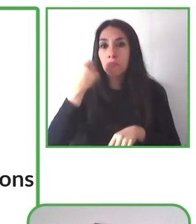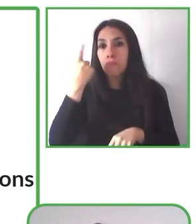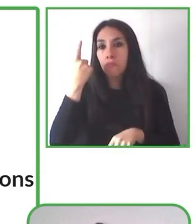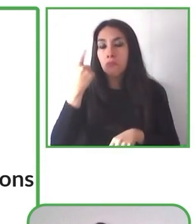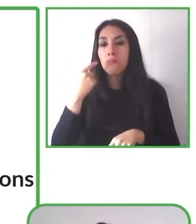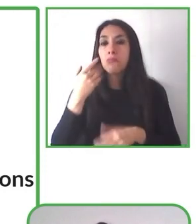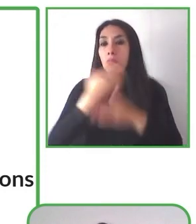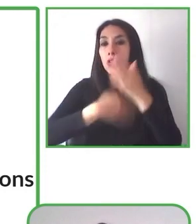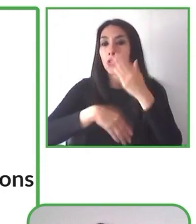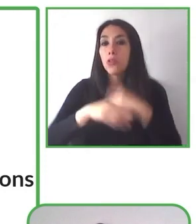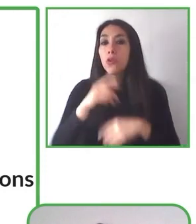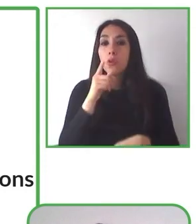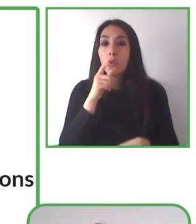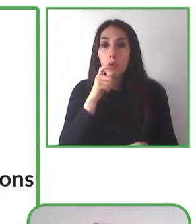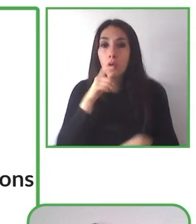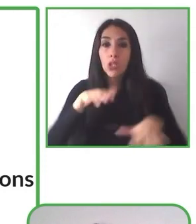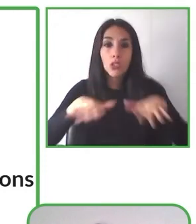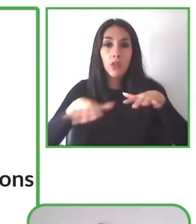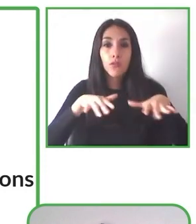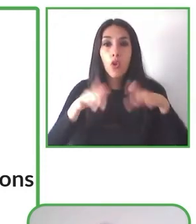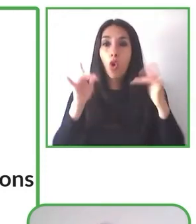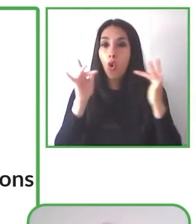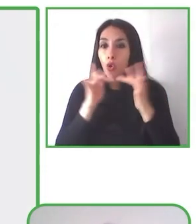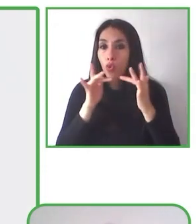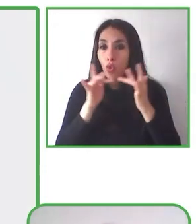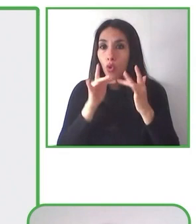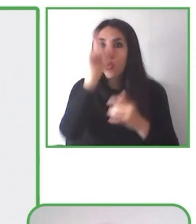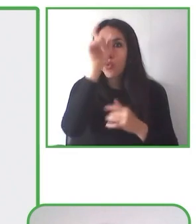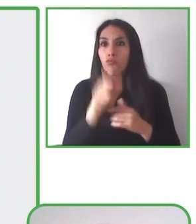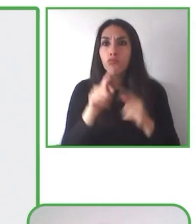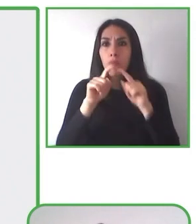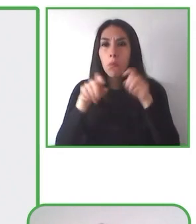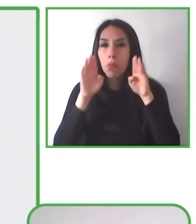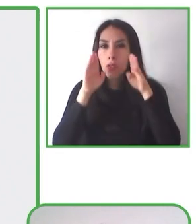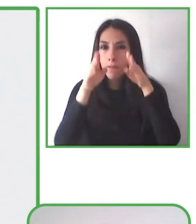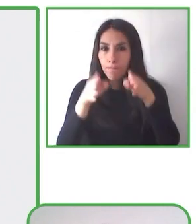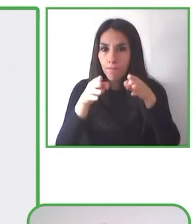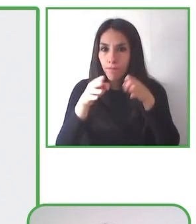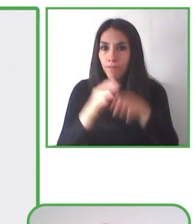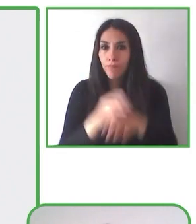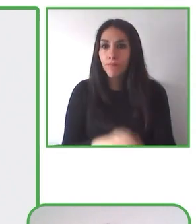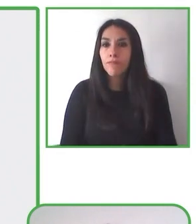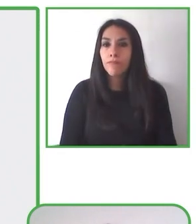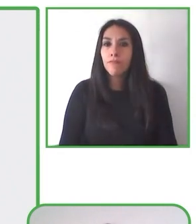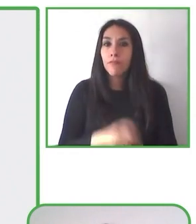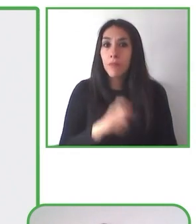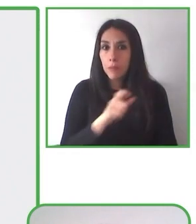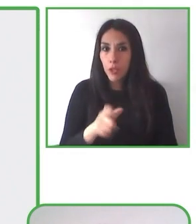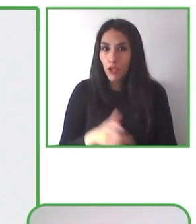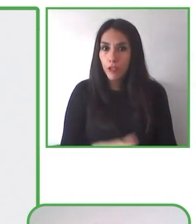discapacidad en igualdad de condiciones y personas con movilidad reducida,